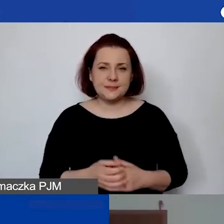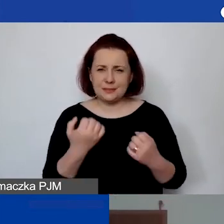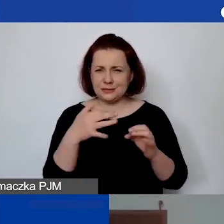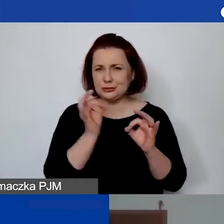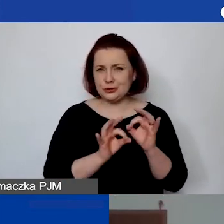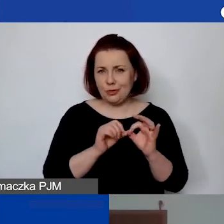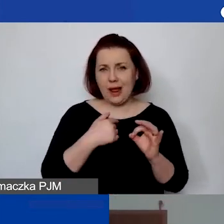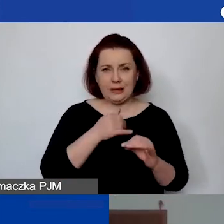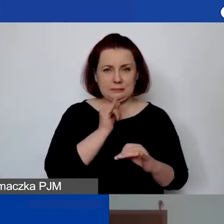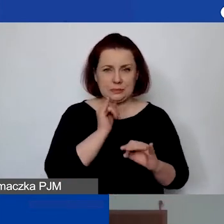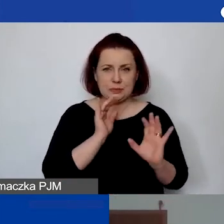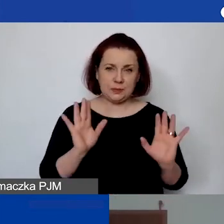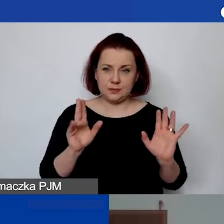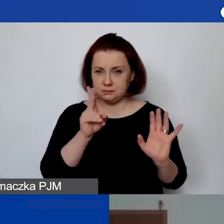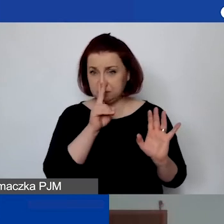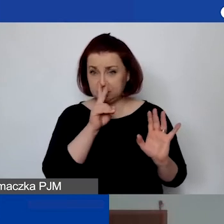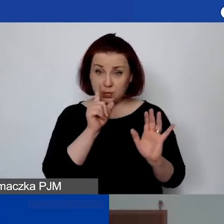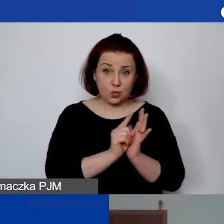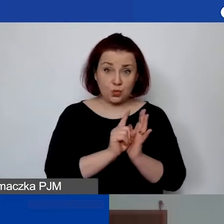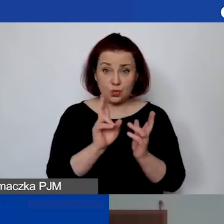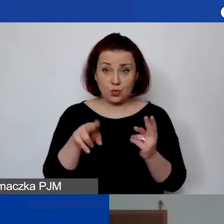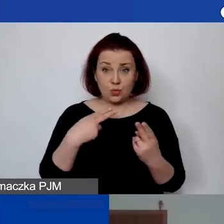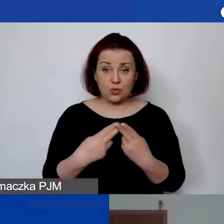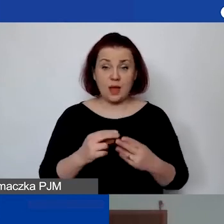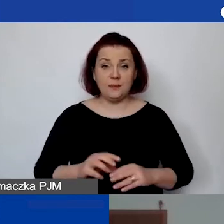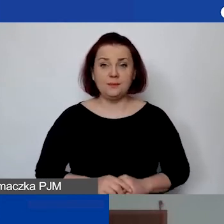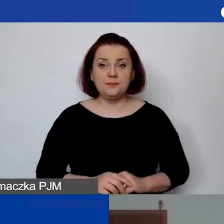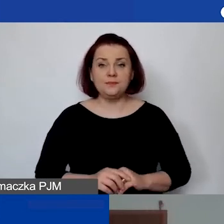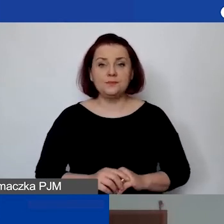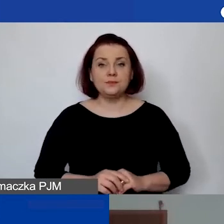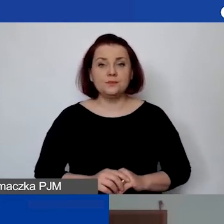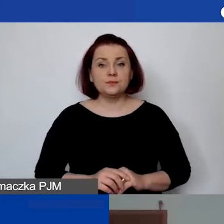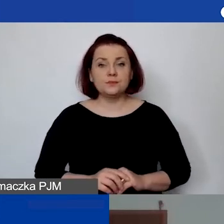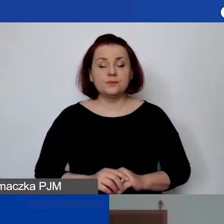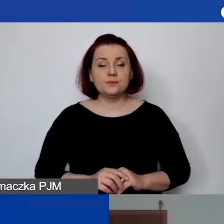ale spróbujemy, zobaczymy, czy się uda. Pytanie zadał Przemysław.